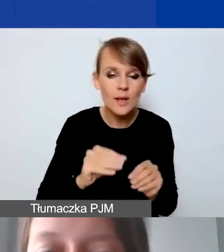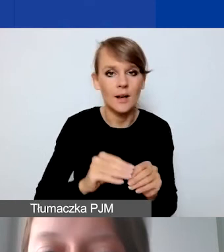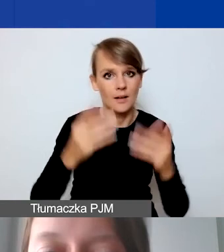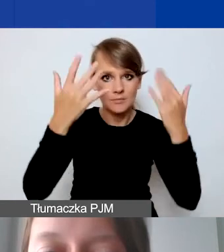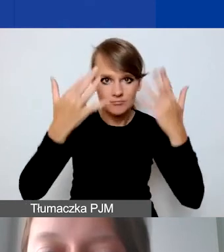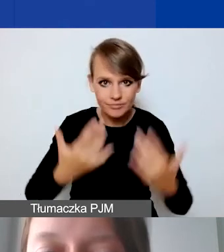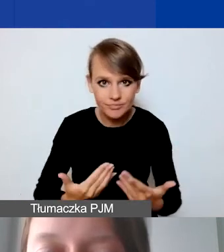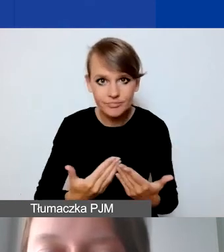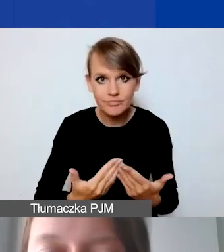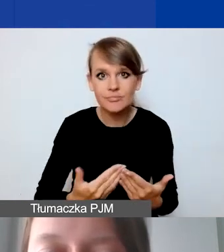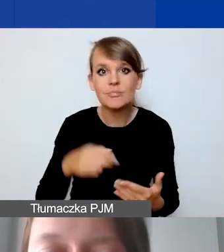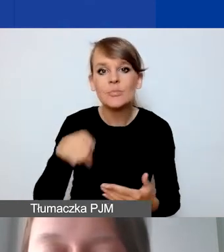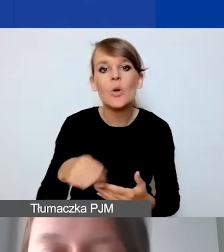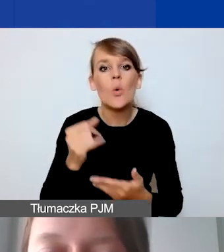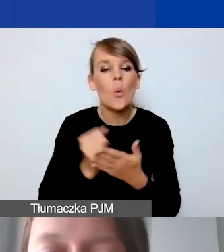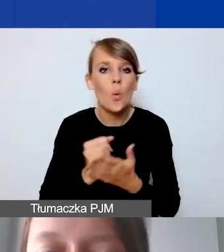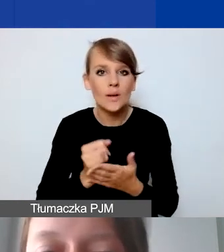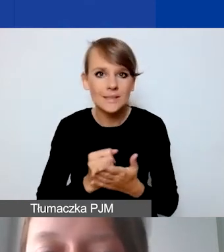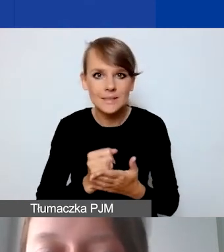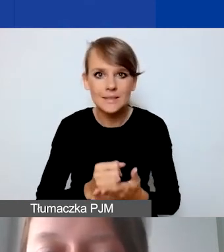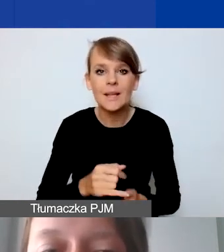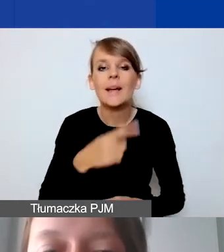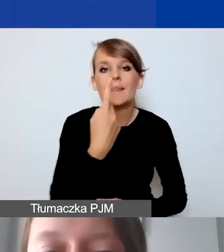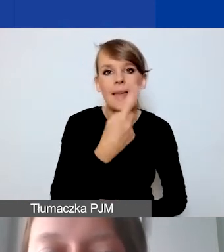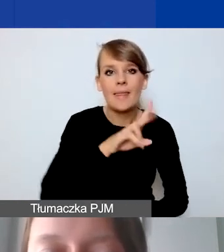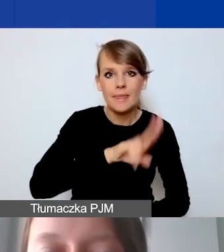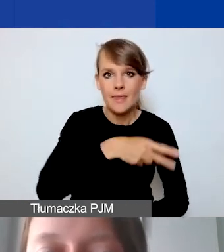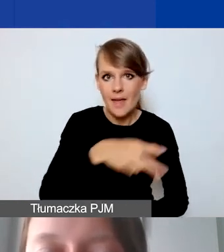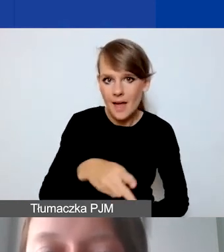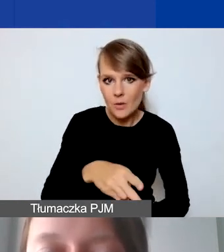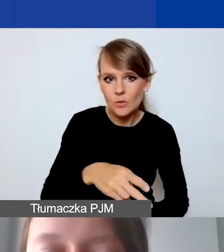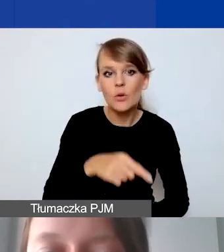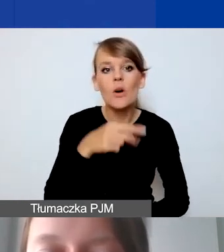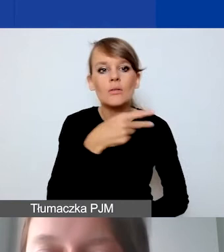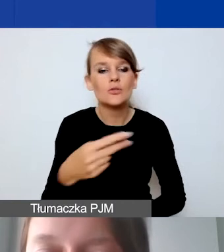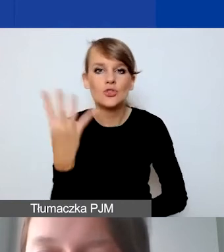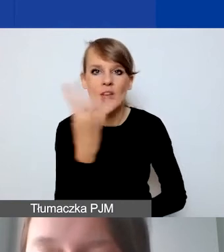po kursie 1 euro to 4 złote 20 groszy.